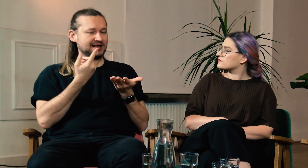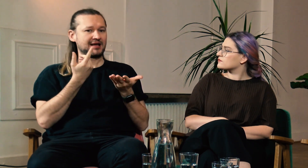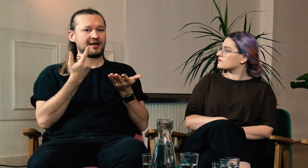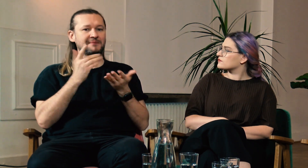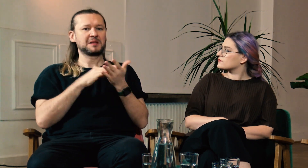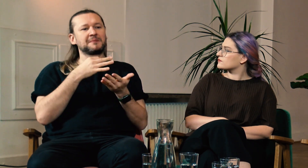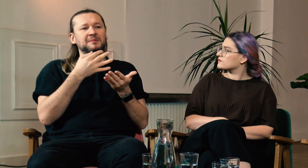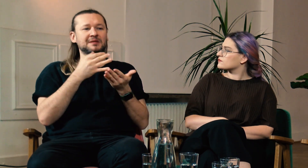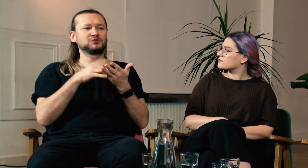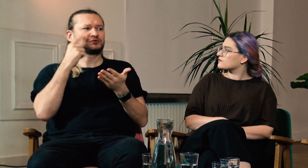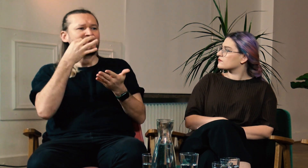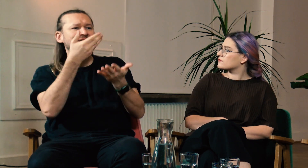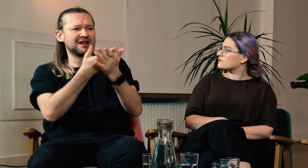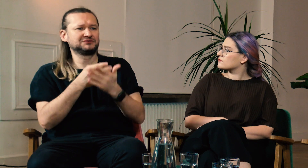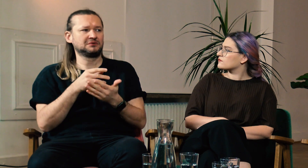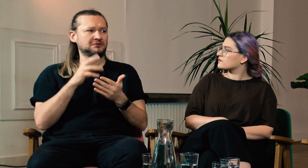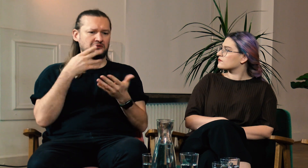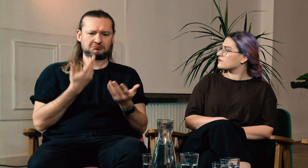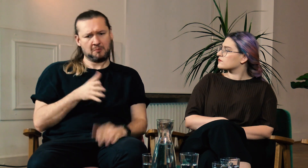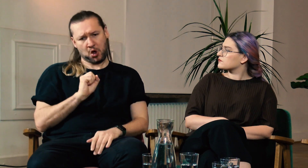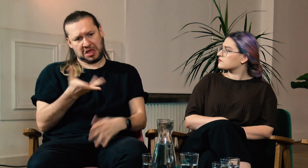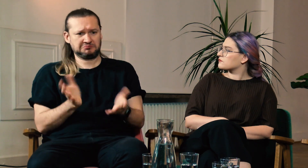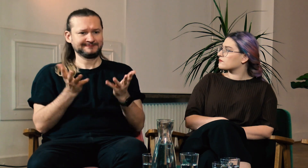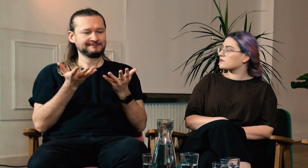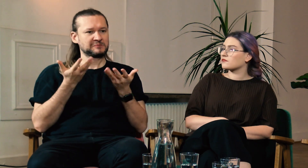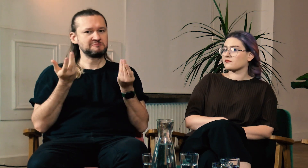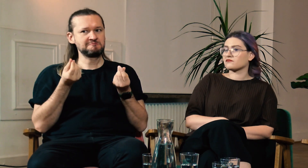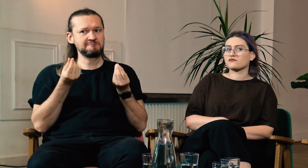Na przykład słyszący pytają dlaczego jakiś znak migamy w dany sposób. “bo tak”...